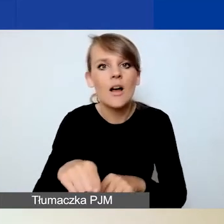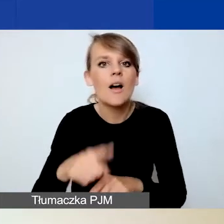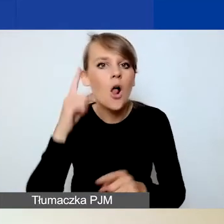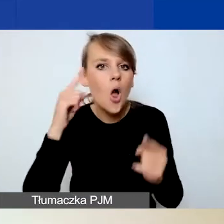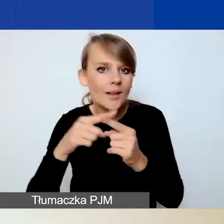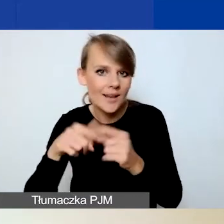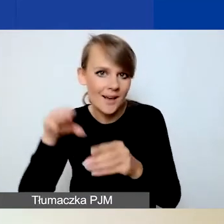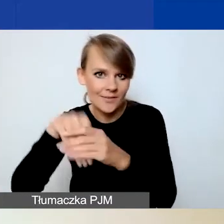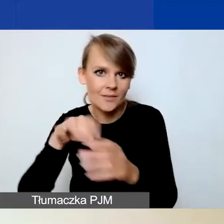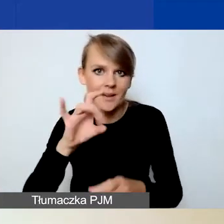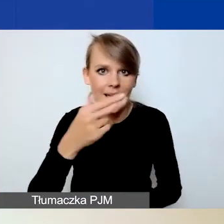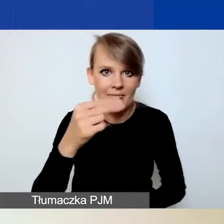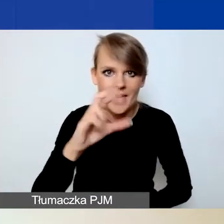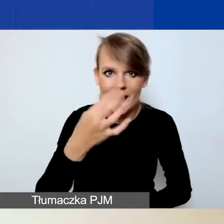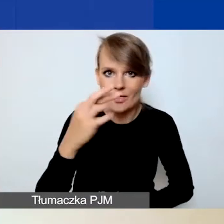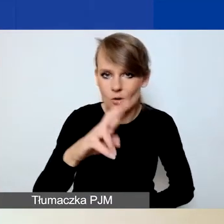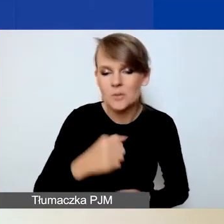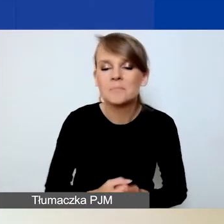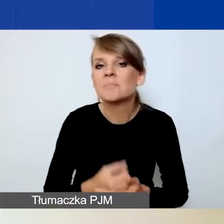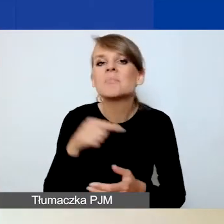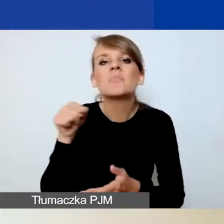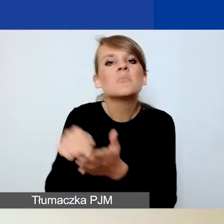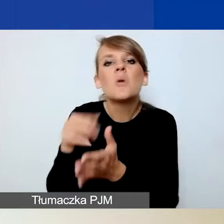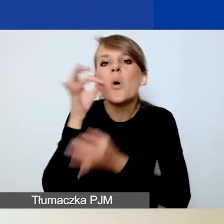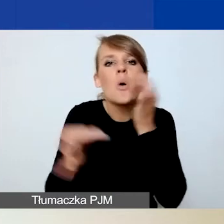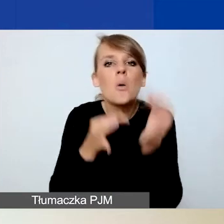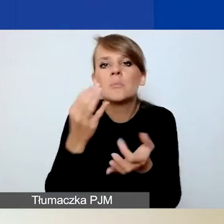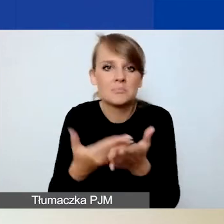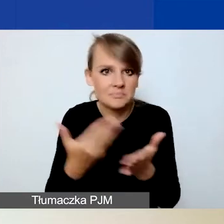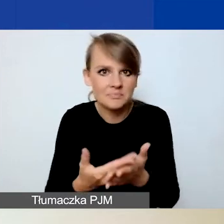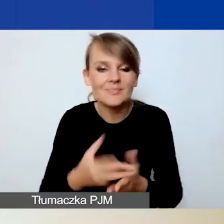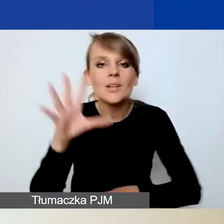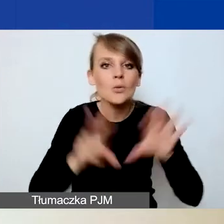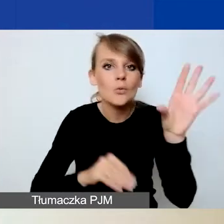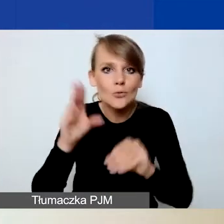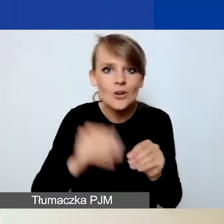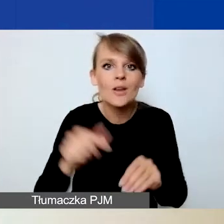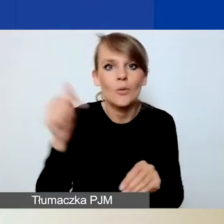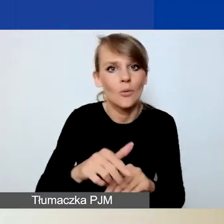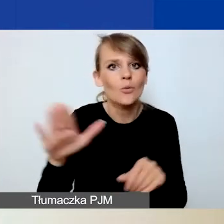Dlaczego o tym mówię? Ponieważ budżet należy wypełnić na końcu.